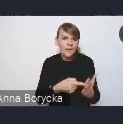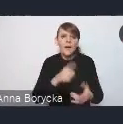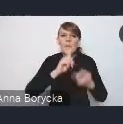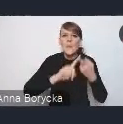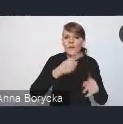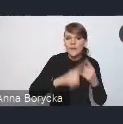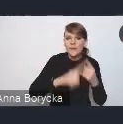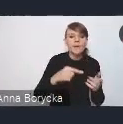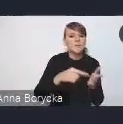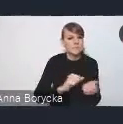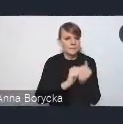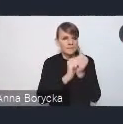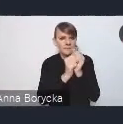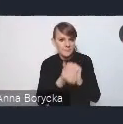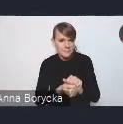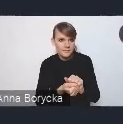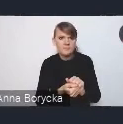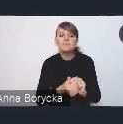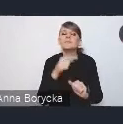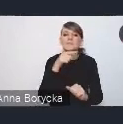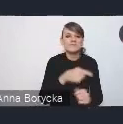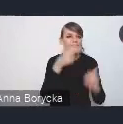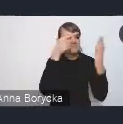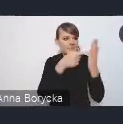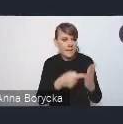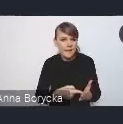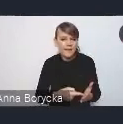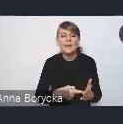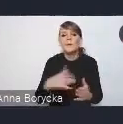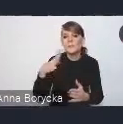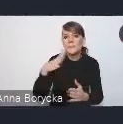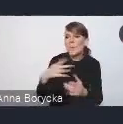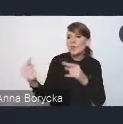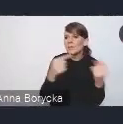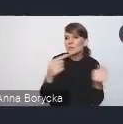Te założenia również szeroko dyskutowaliśmy na różnych forach.